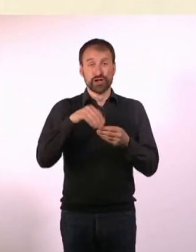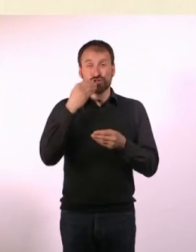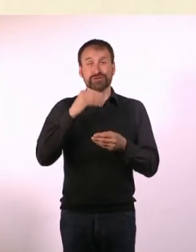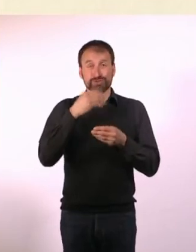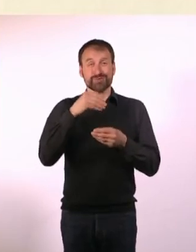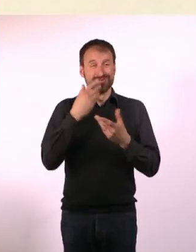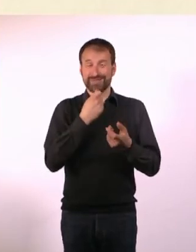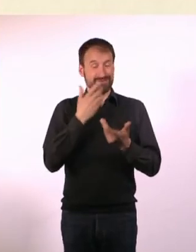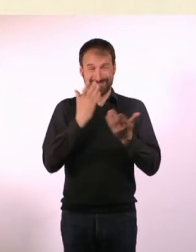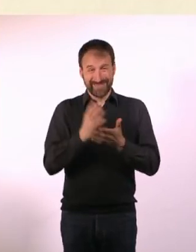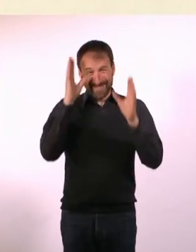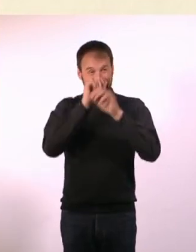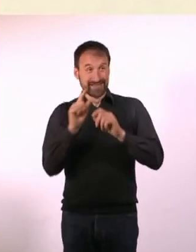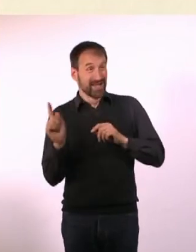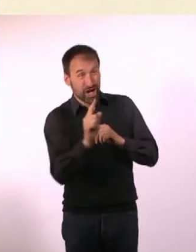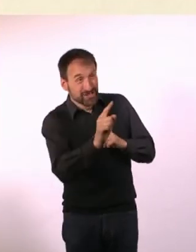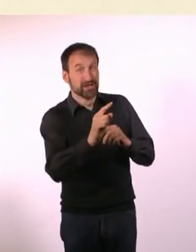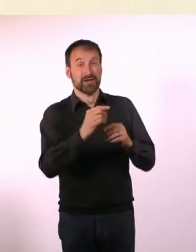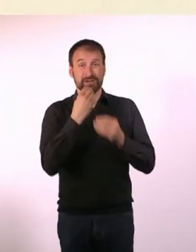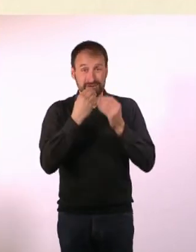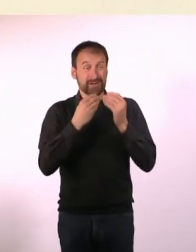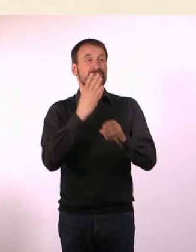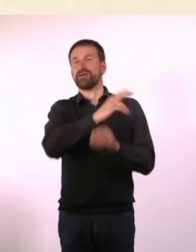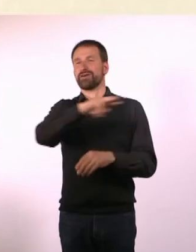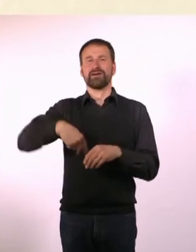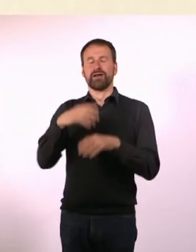Nachts also kurz raus zum Einkaufen und dann wieder im Zimmer versteckt.